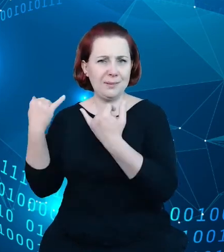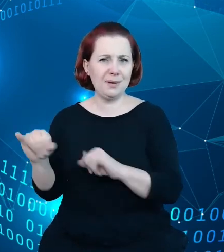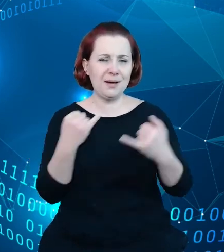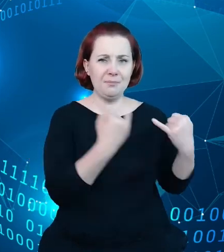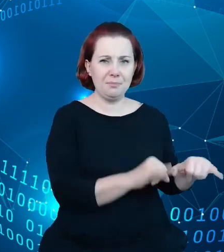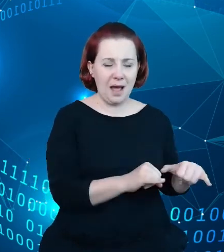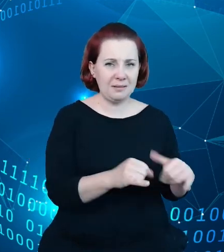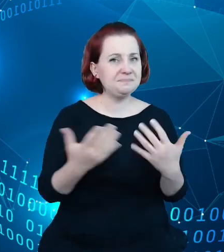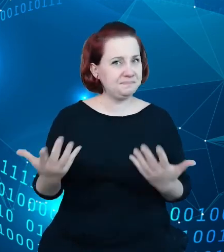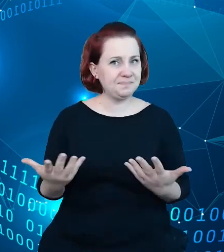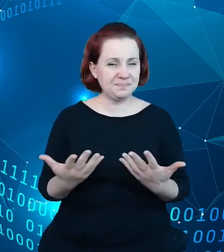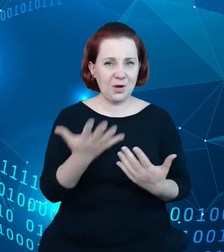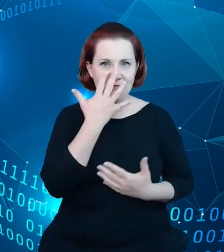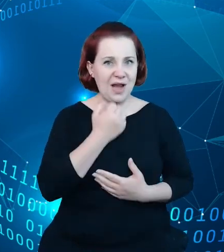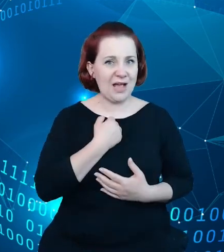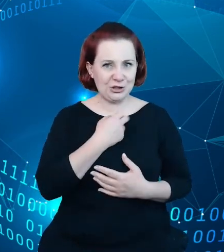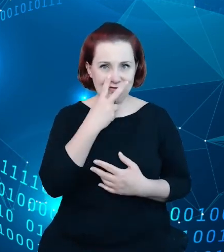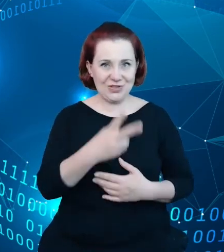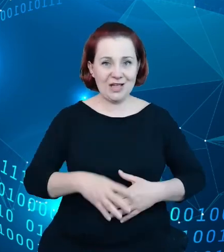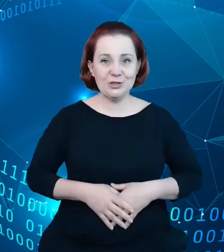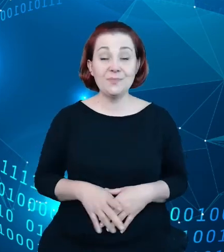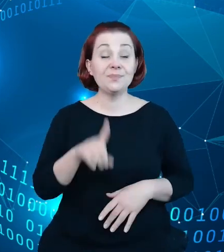wyraźne, ale na ten moment udało nam się zweryfikować